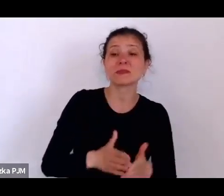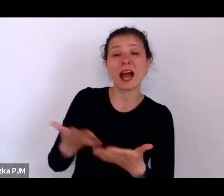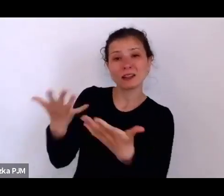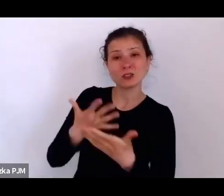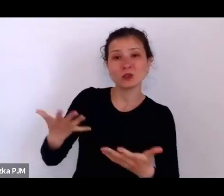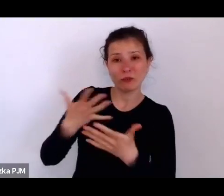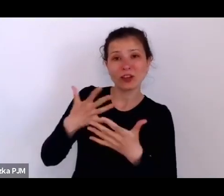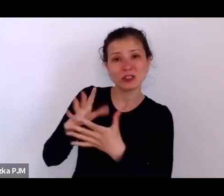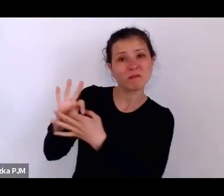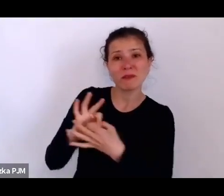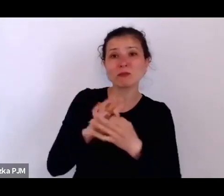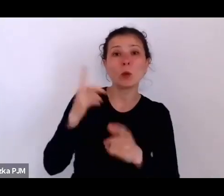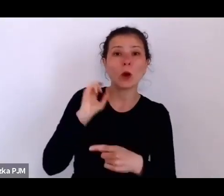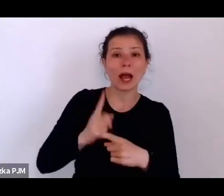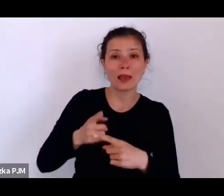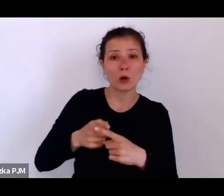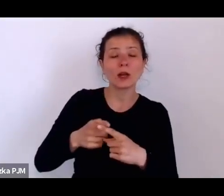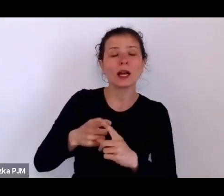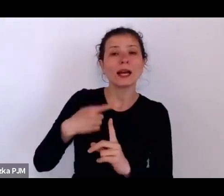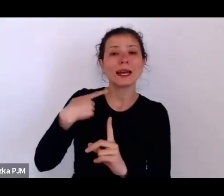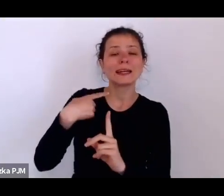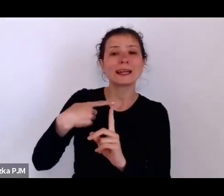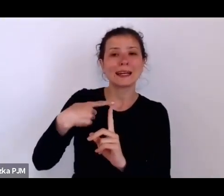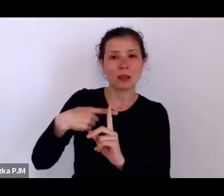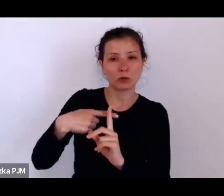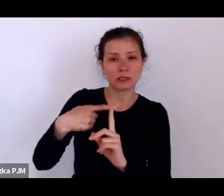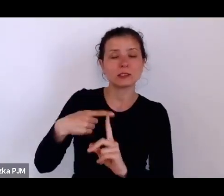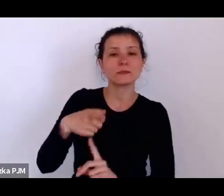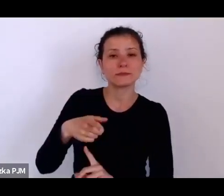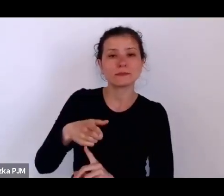to ono bardzo też te kwestie moralne miało na uwadze